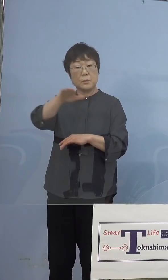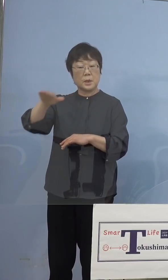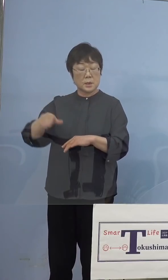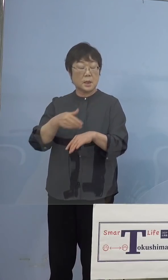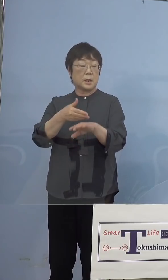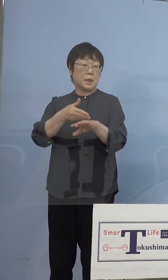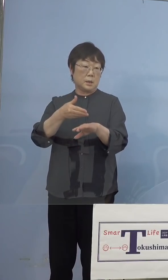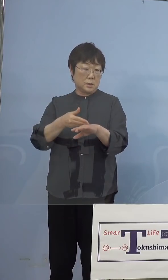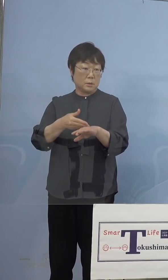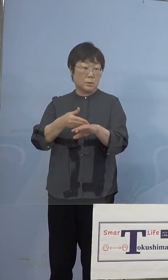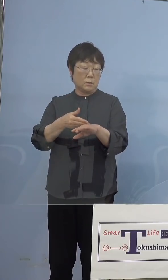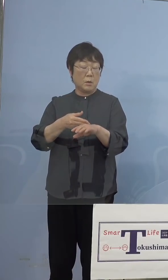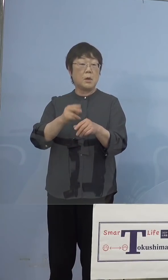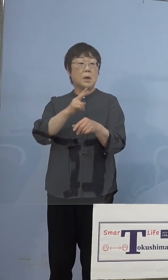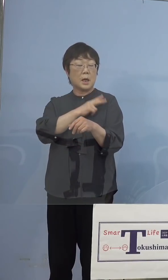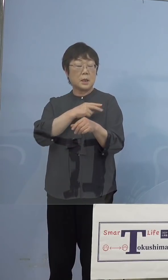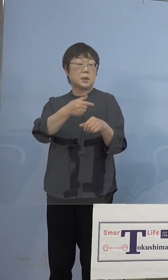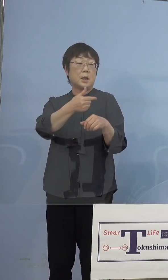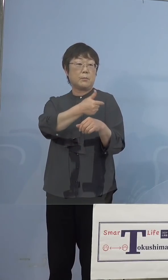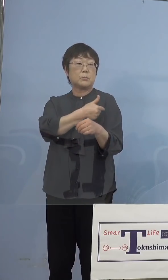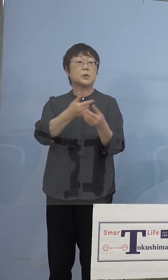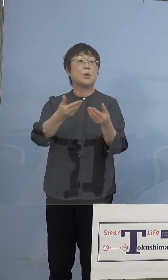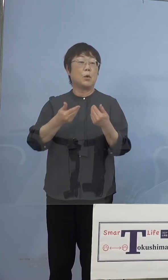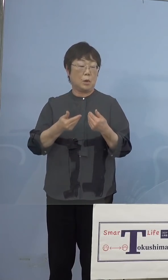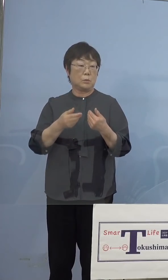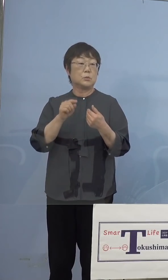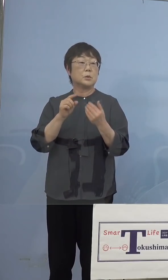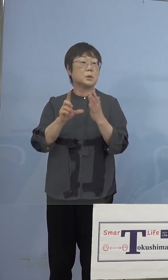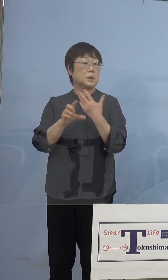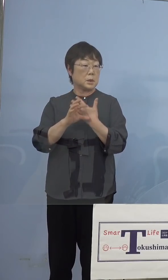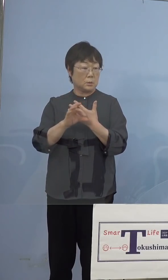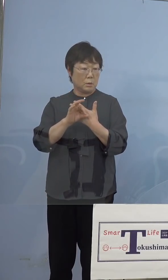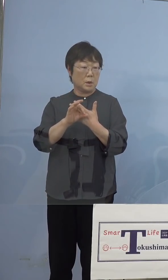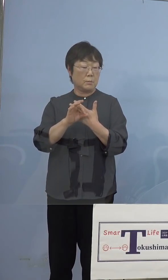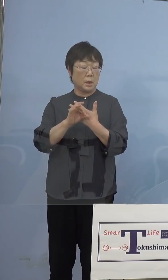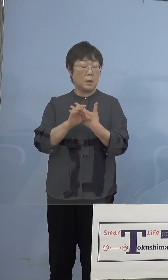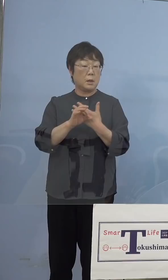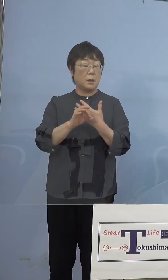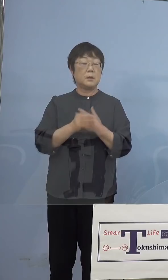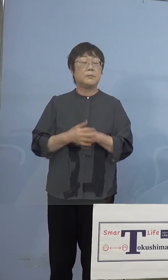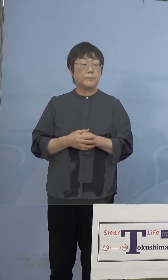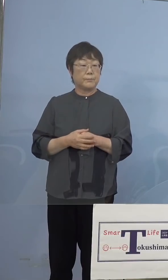打っていただくということで、 例えばある市町村で行かれてて